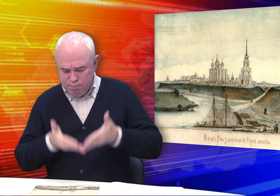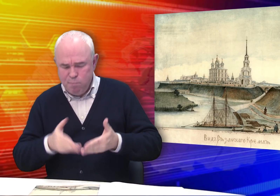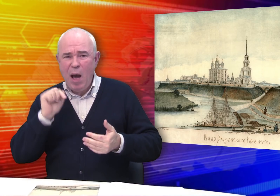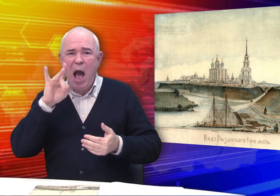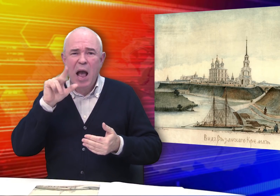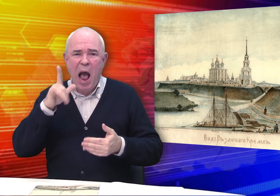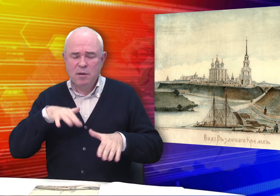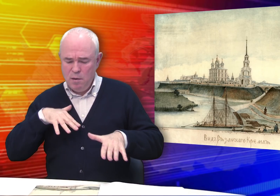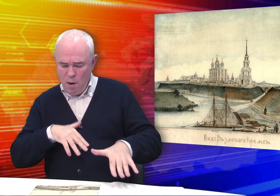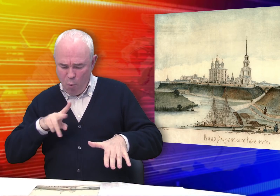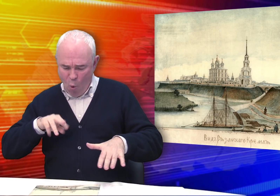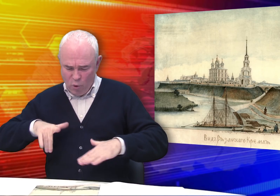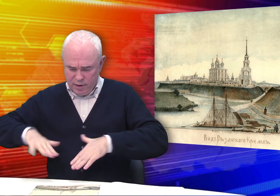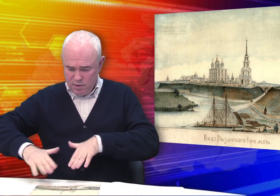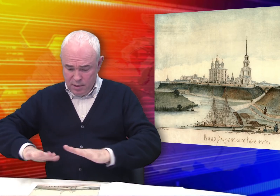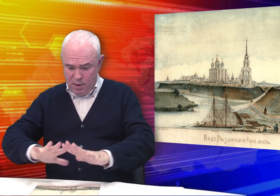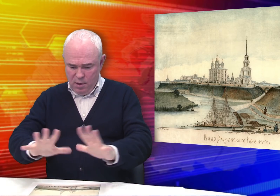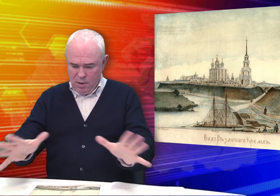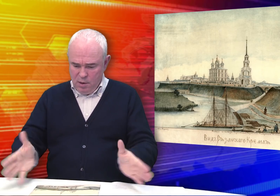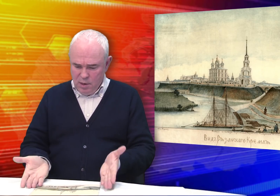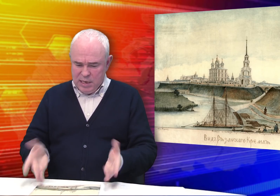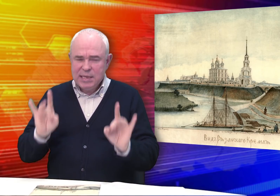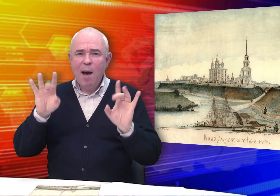На реке – барки и плоты.